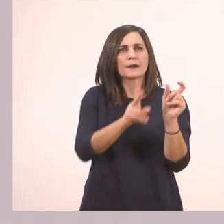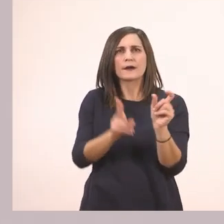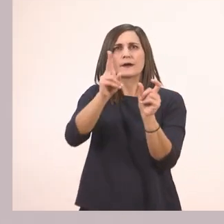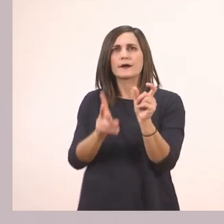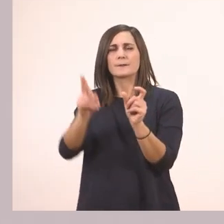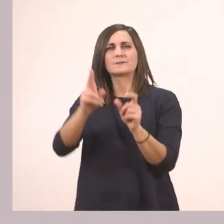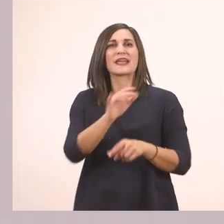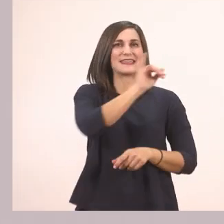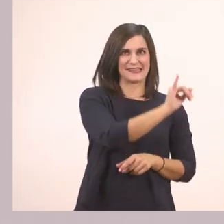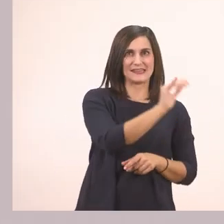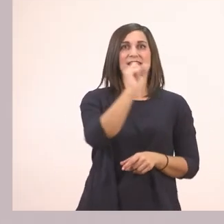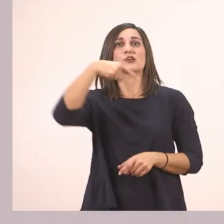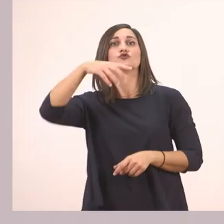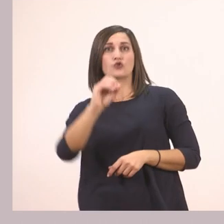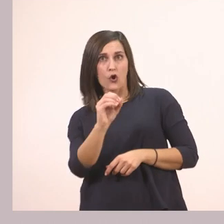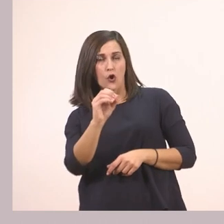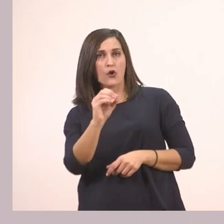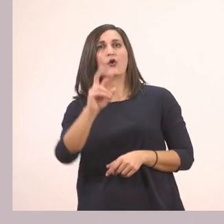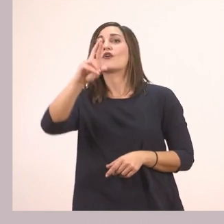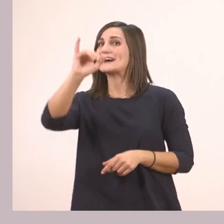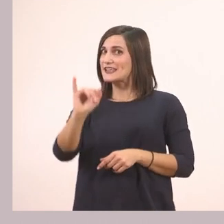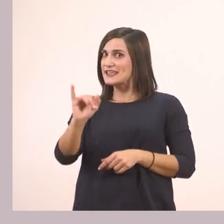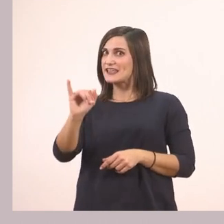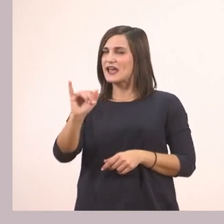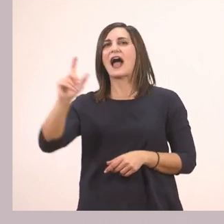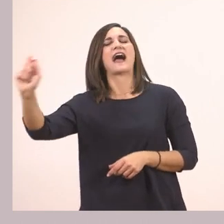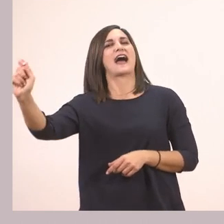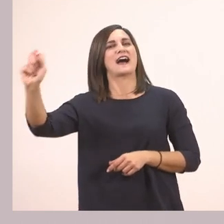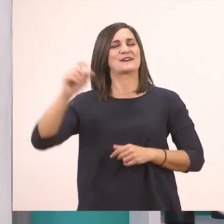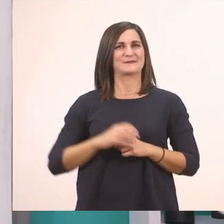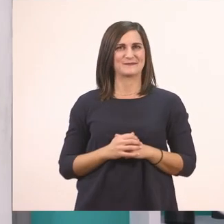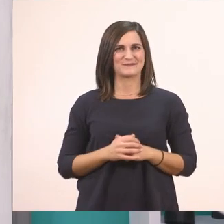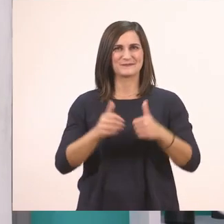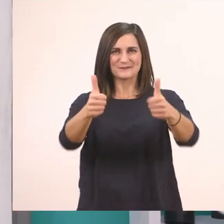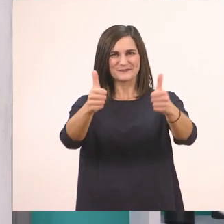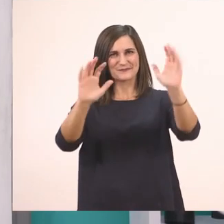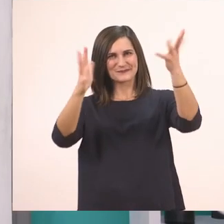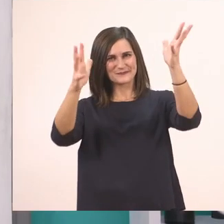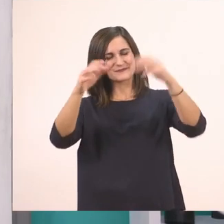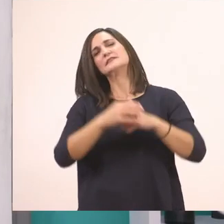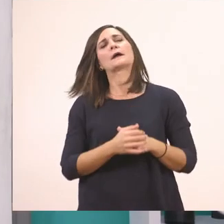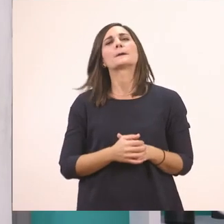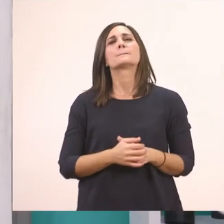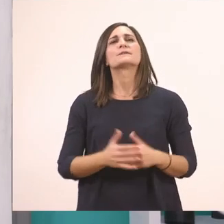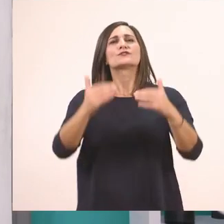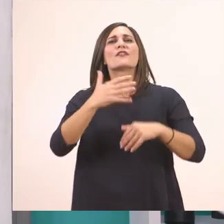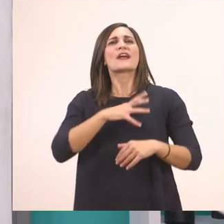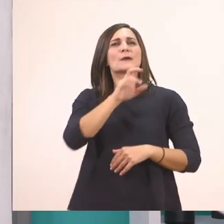Ι - στο - ρί - α Μπράβο σας! Και τώρα γραμματάκι - γραμματάκι.